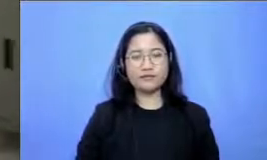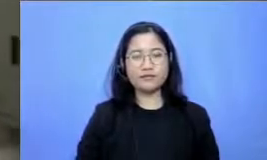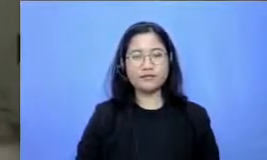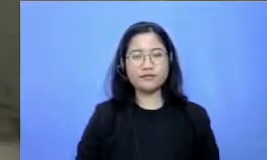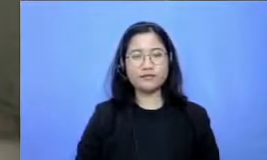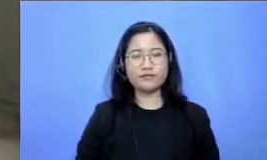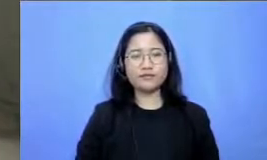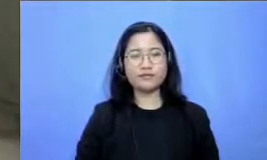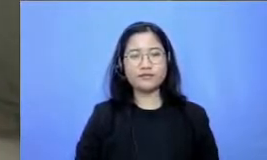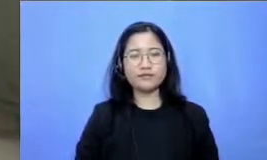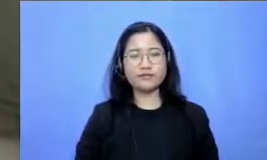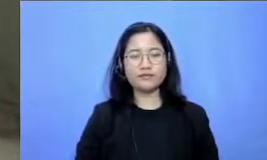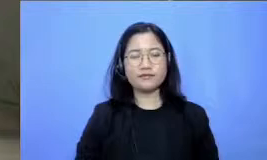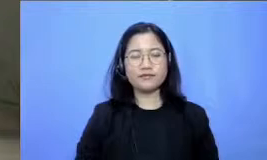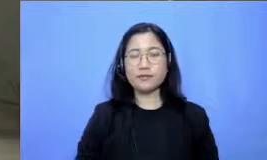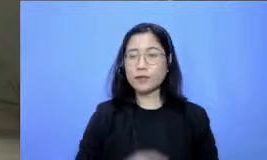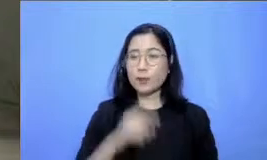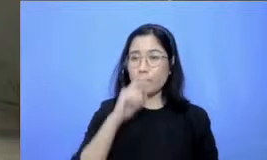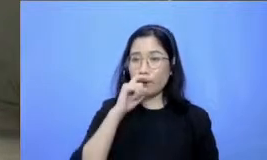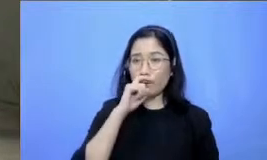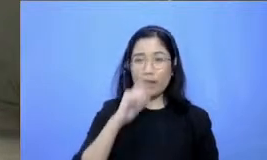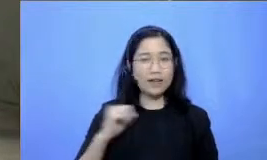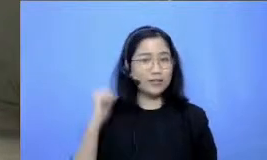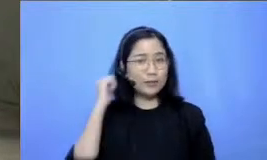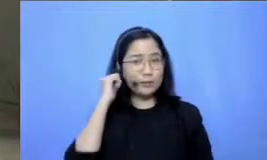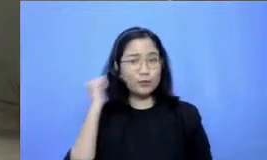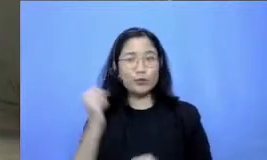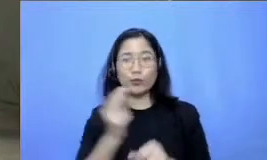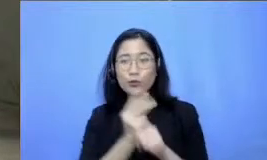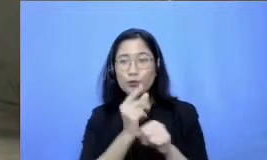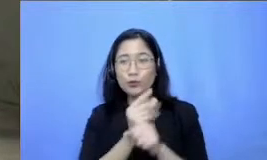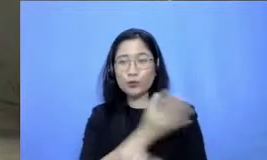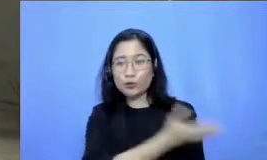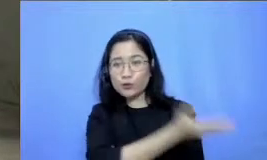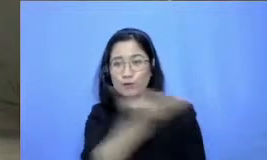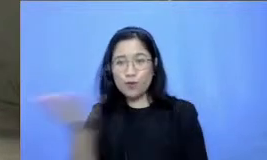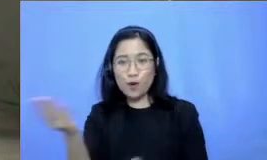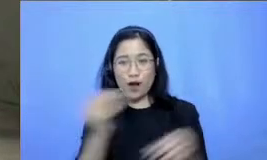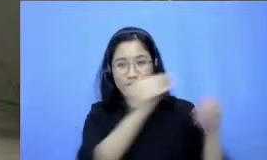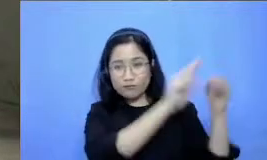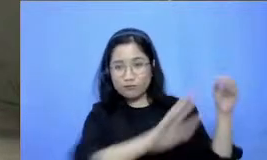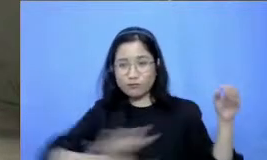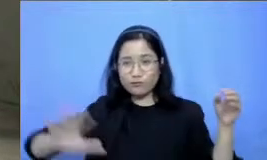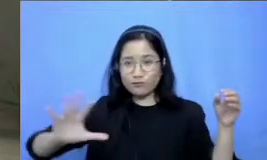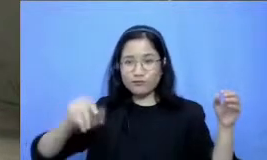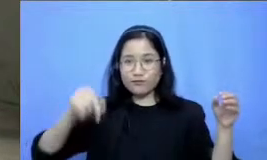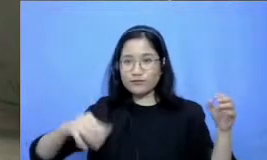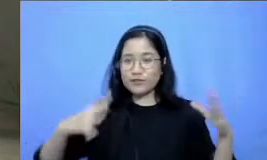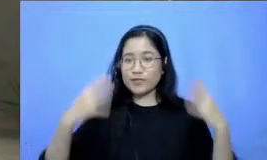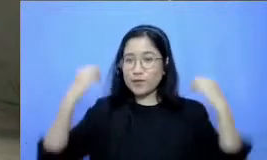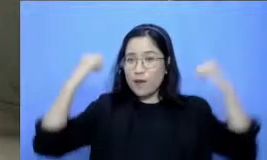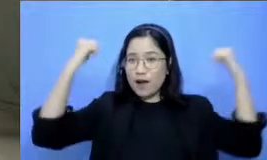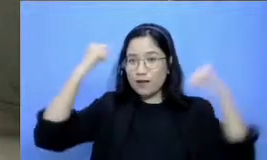Hai bapak dan ibu guru di seluruh nusantara yang sedang semangat belajar di siang hari ini